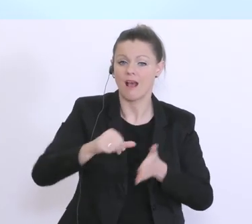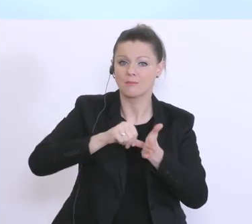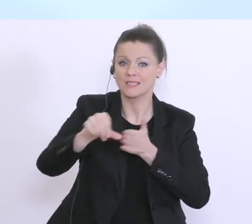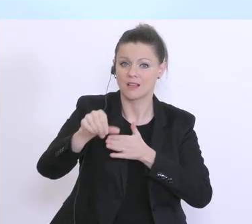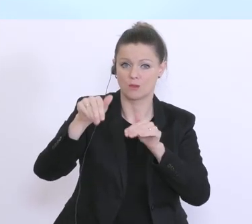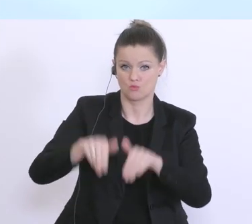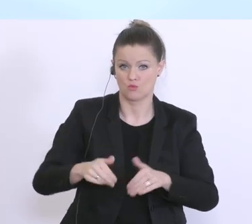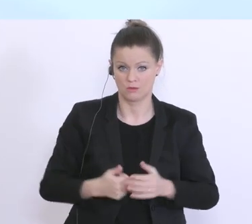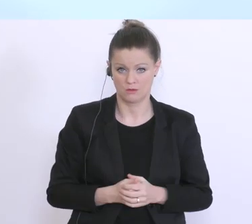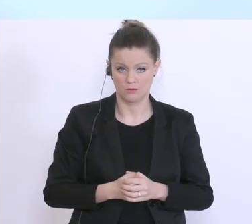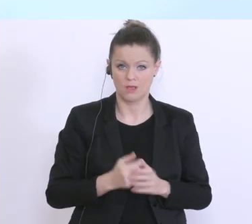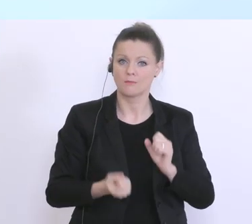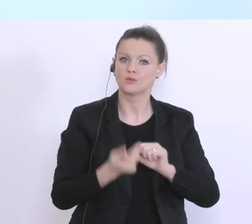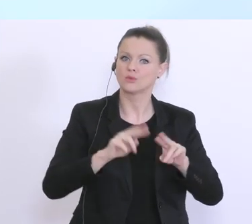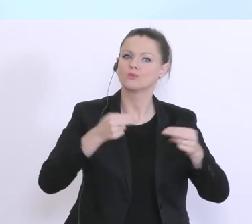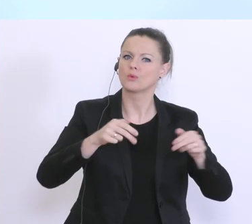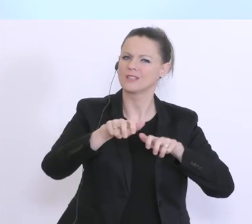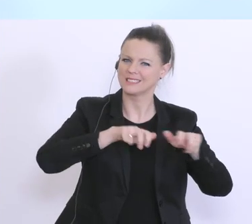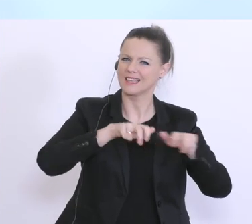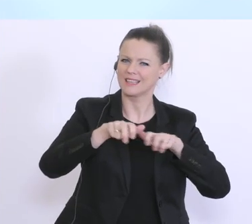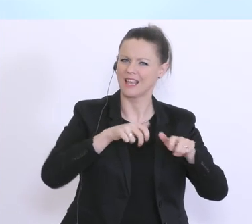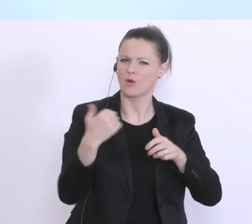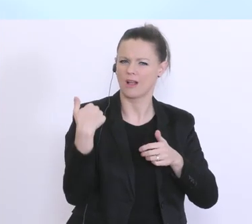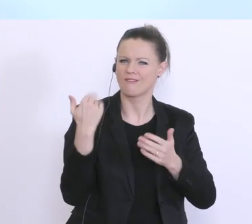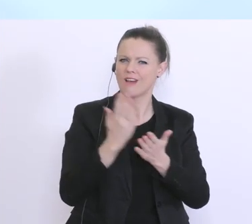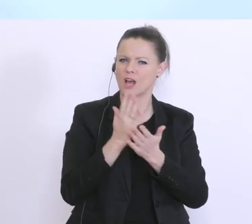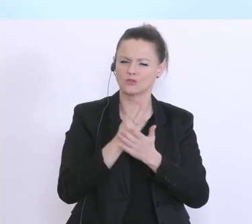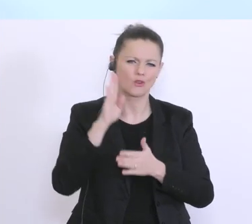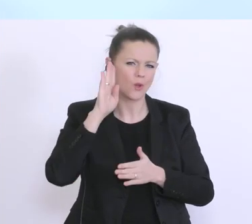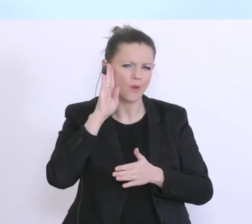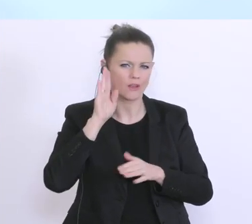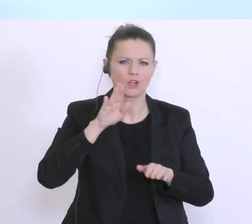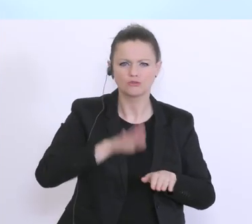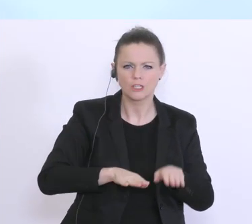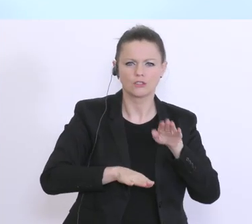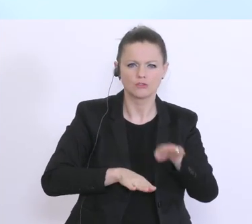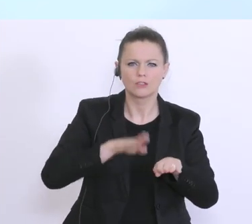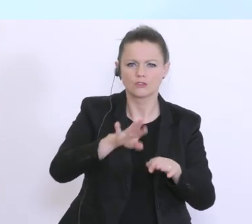wir haben es auch jetzt vorher noch einmal gehört, gesetzten Schritte im Bereich der Kurzarbeit, sind